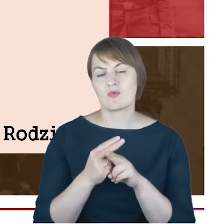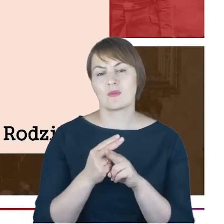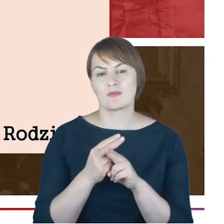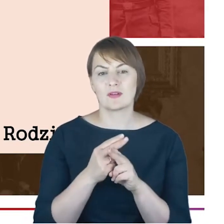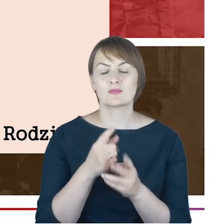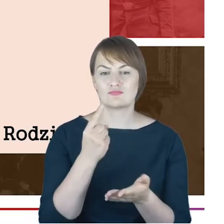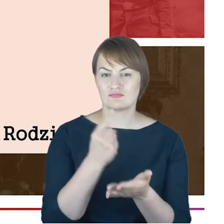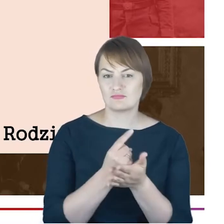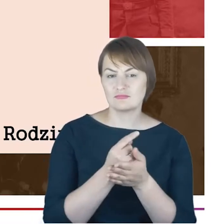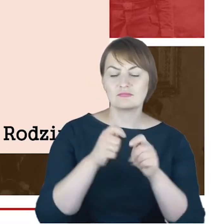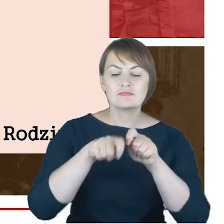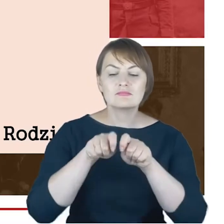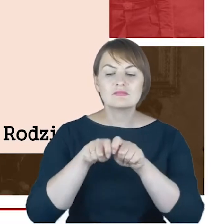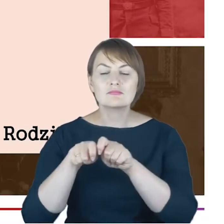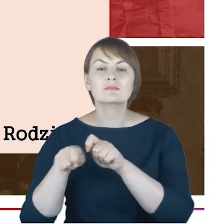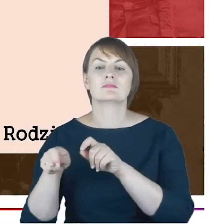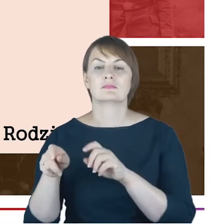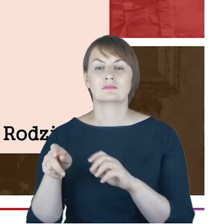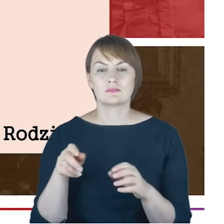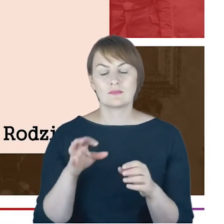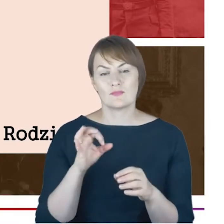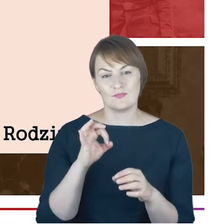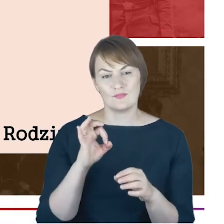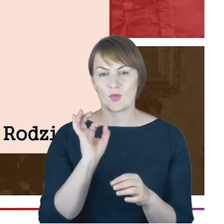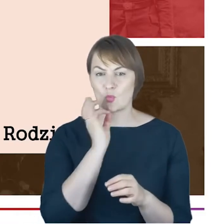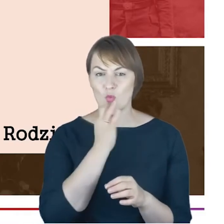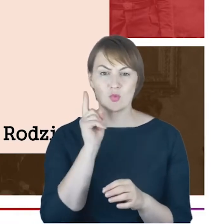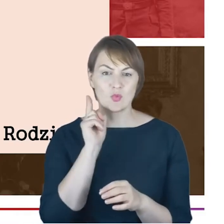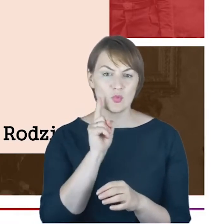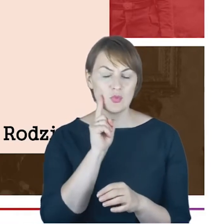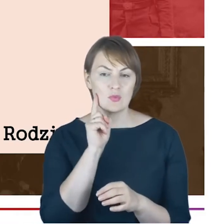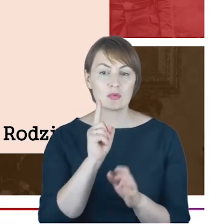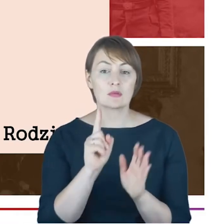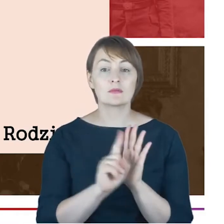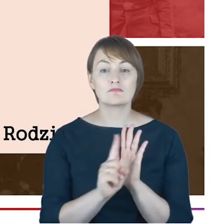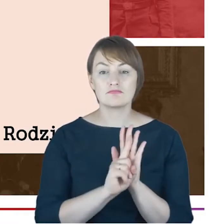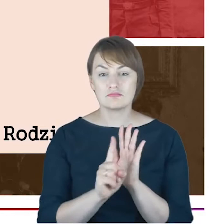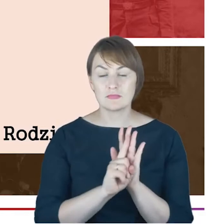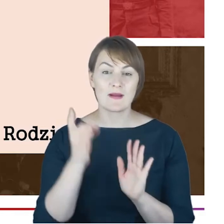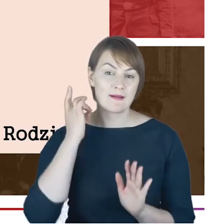Rabina Jacoba Cohna, pewnie jako młodego chłopaka, który uczęszczał, gimnazjalistę, uczęszcza do tego gimnazjum,